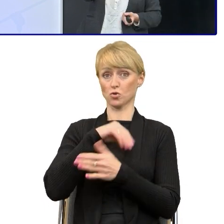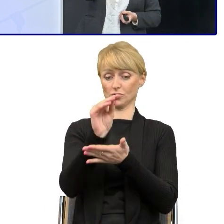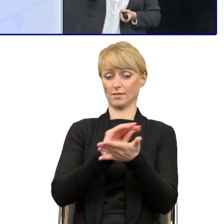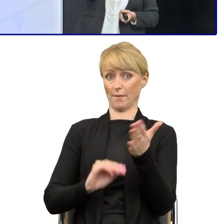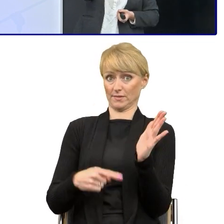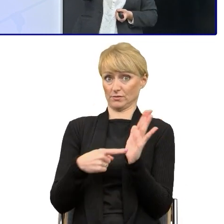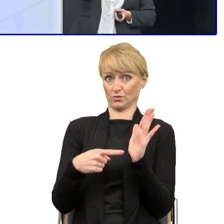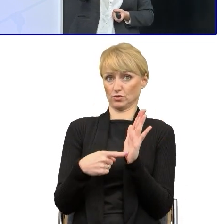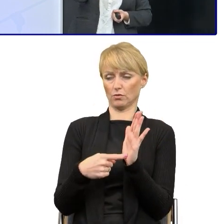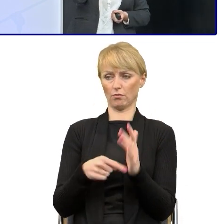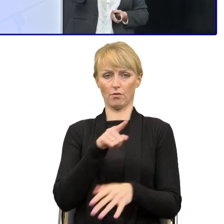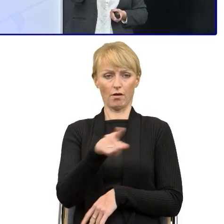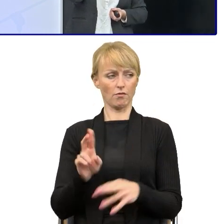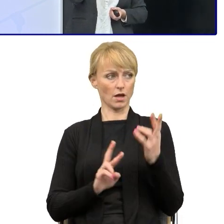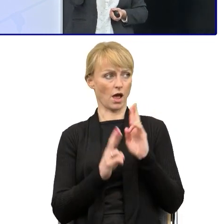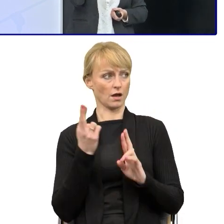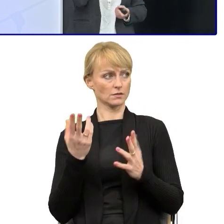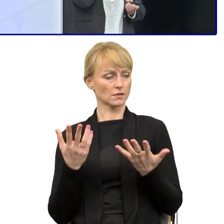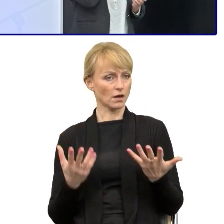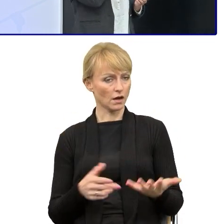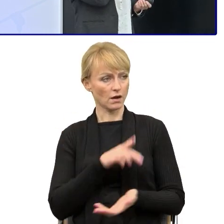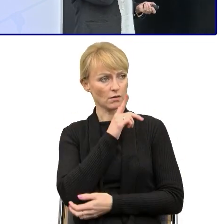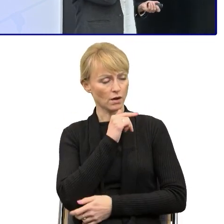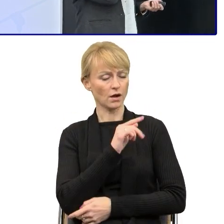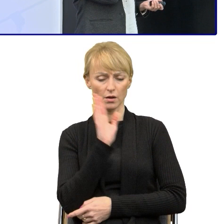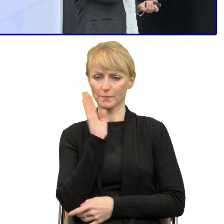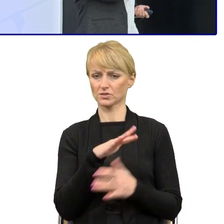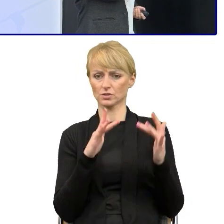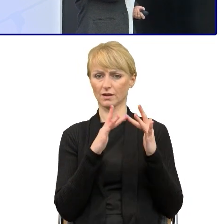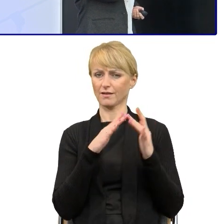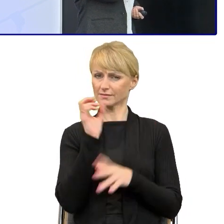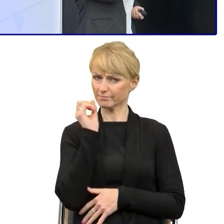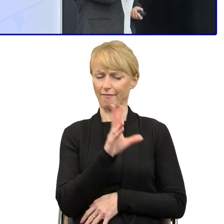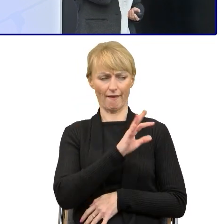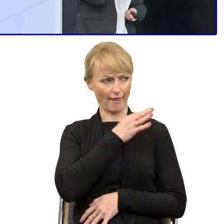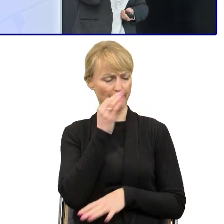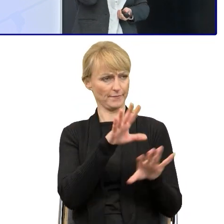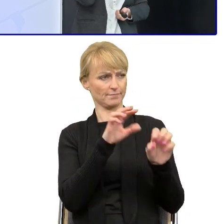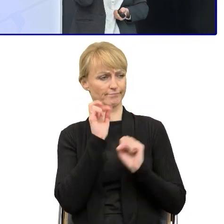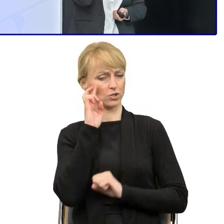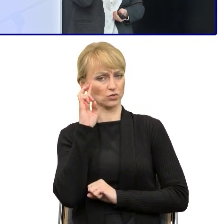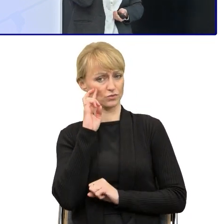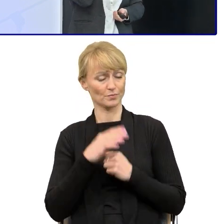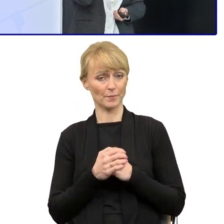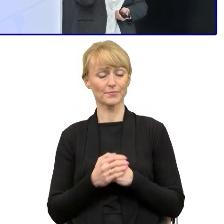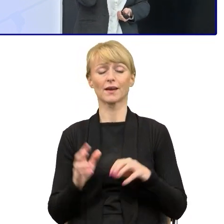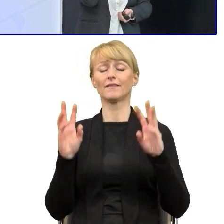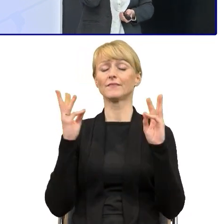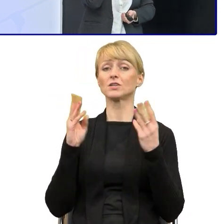to zawsze ta reakcja jest taka no tak, masz rację, brzmi to lepiej. No i po tych warsztatach zaczęliśmy się zastanawiać,